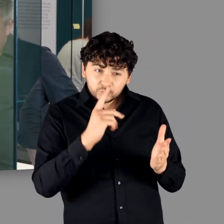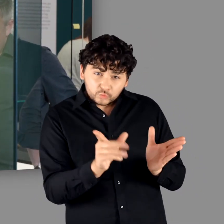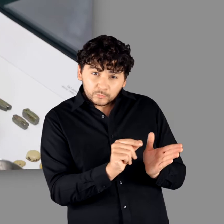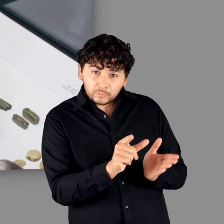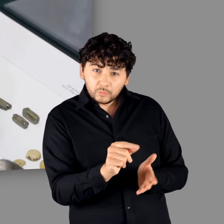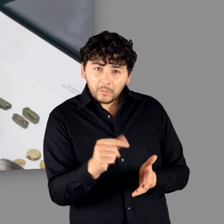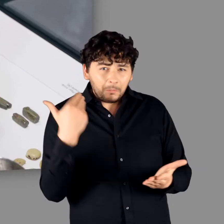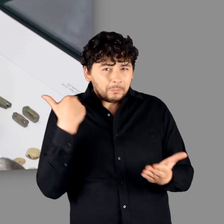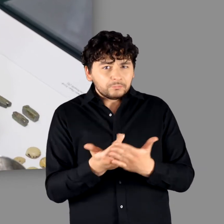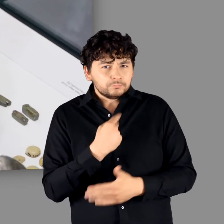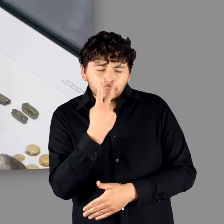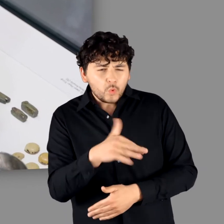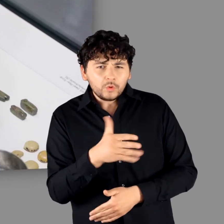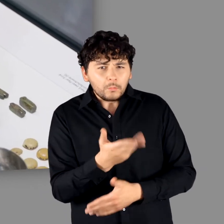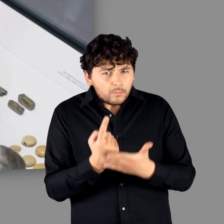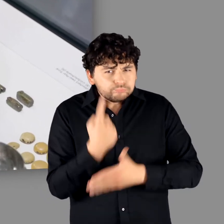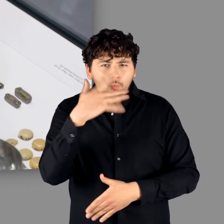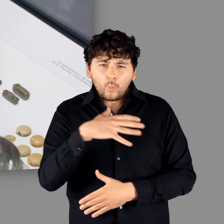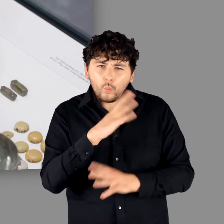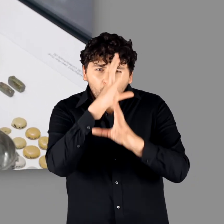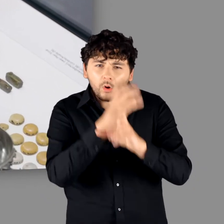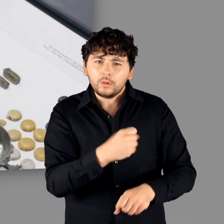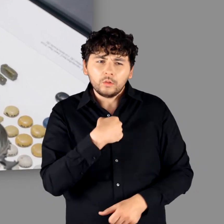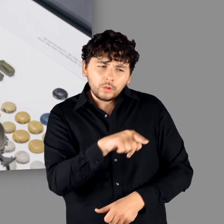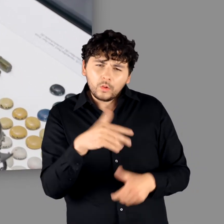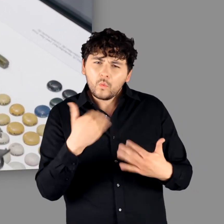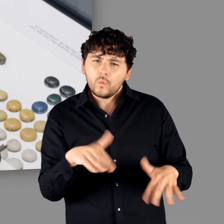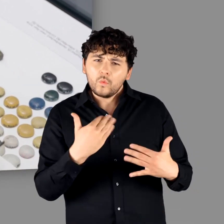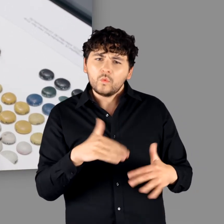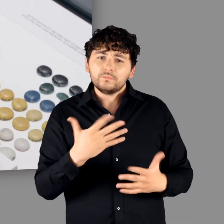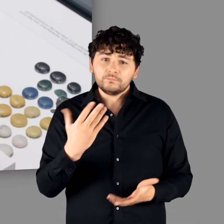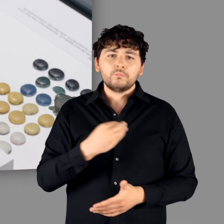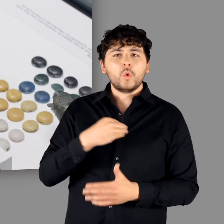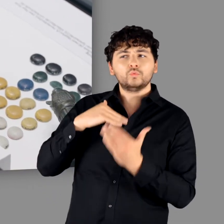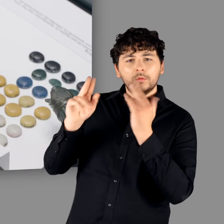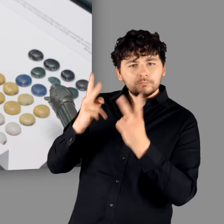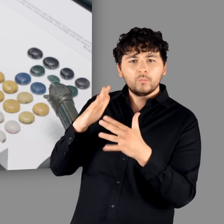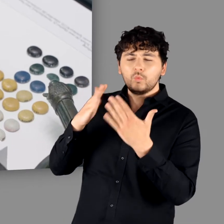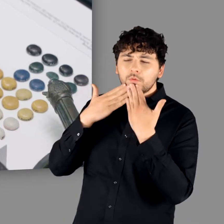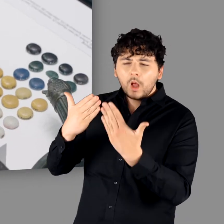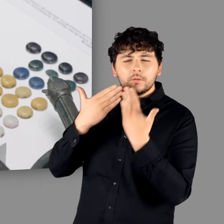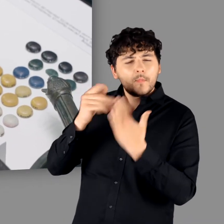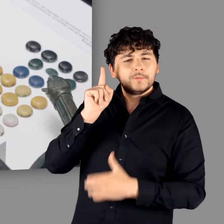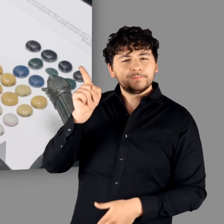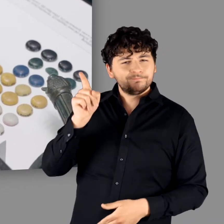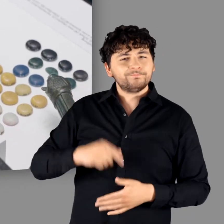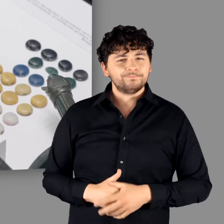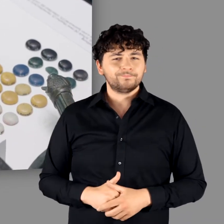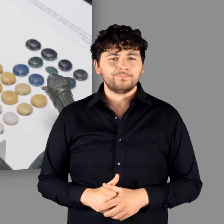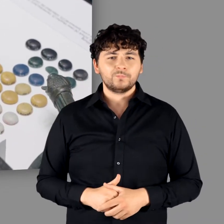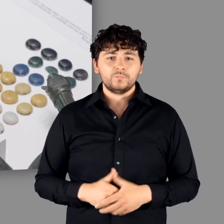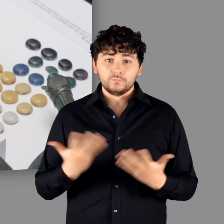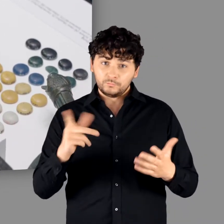die so noch nie zusammen zu sehen waren. Das ist absolut faszinierend. Großer Dank an die polnischen Kollegen."